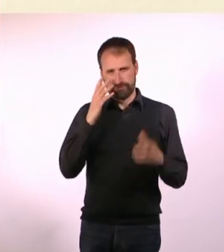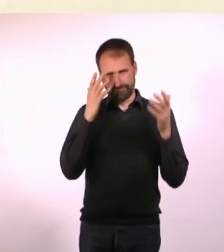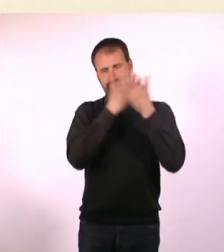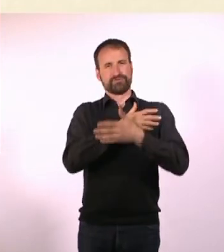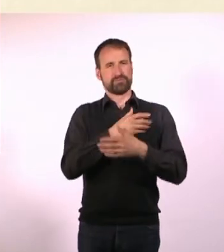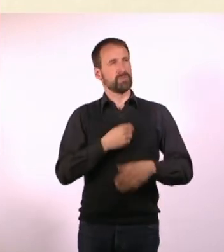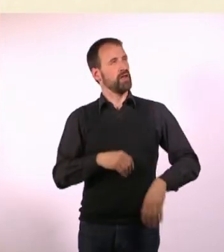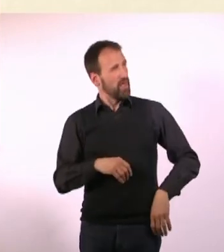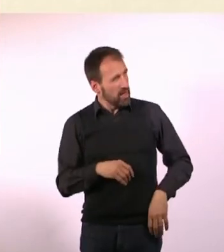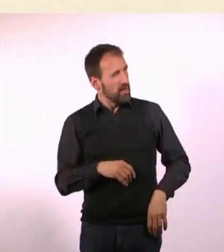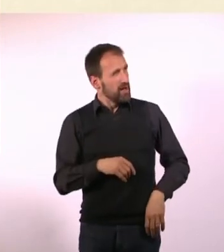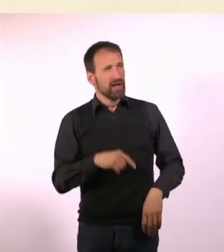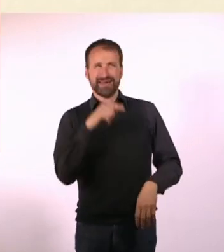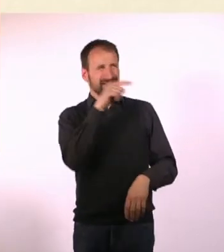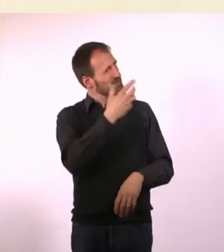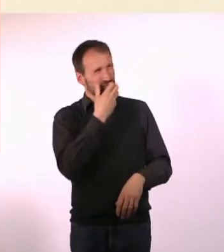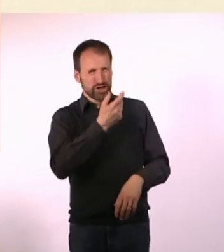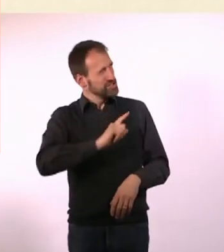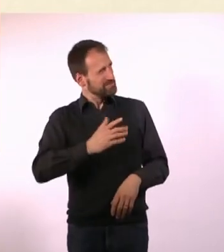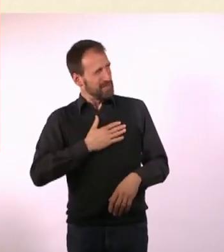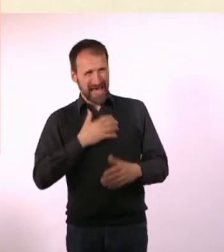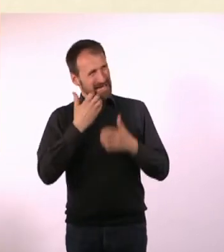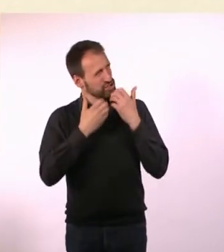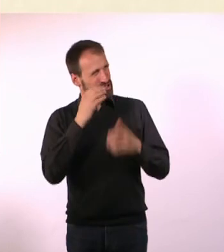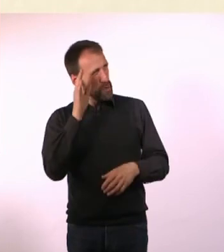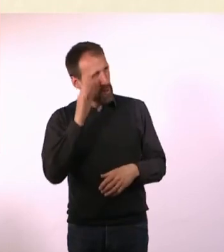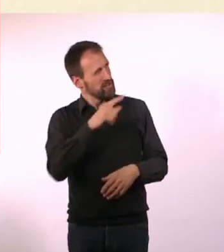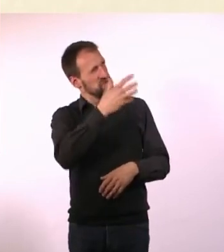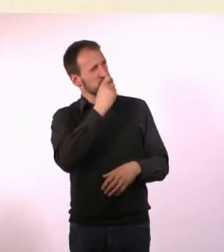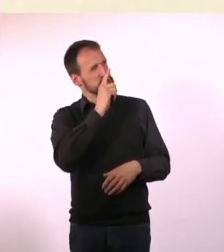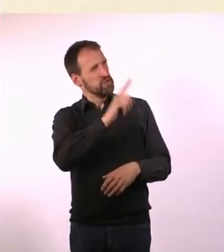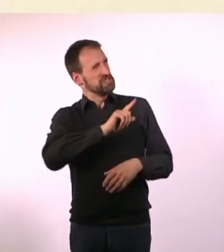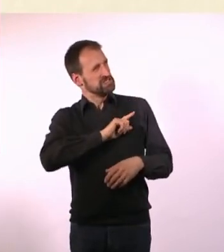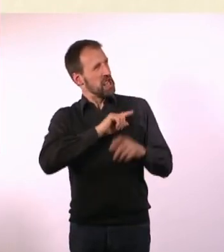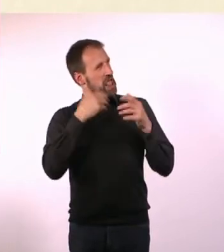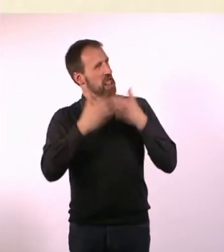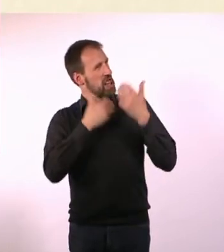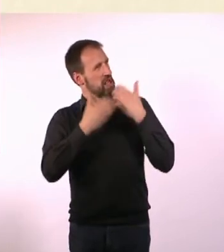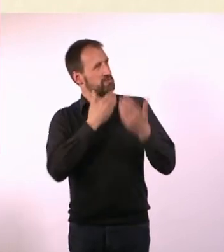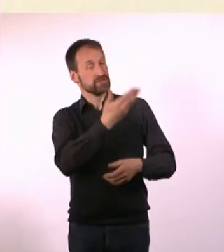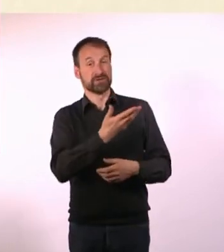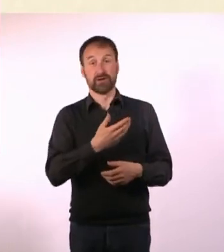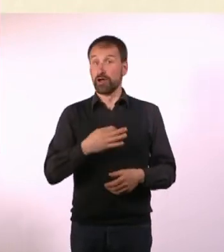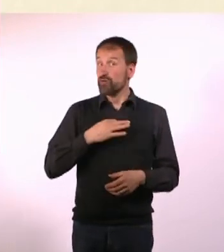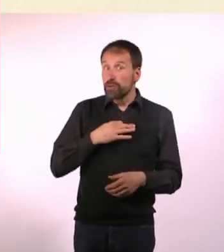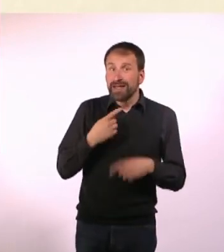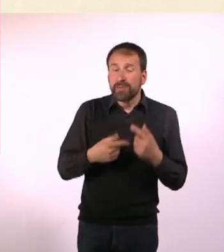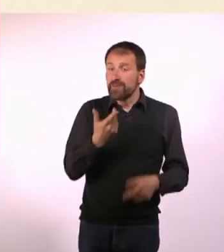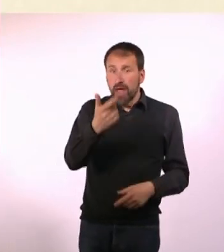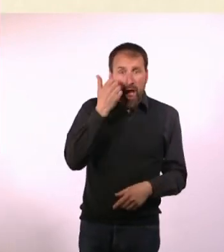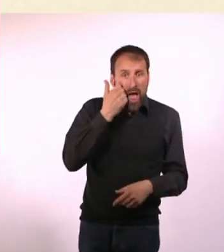Dieser Mensch möchte meine Geschichte nicht hören, er möchte nur über sich selber reden. Für mich war das immer so: Ok, jetzt hat er mir was erzählt ...